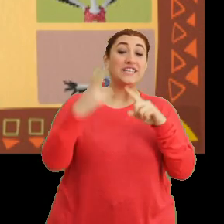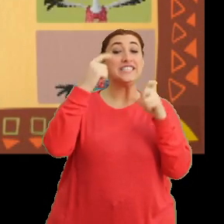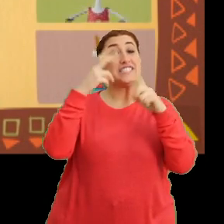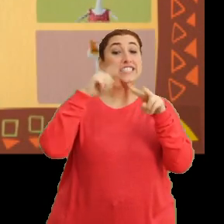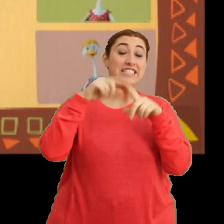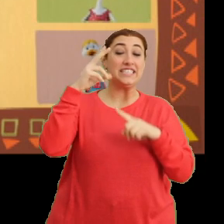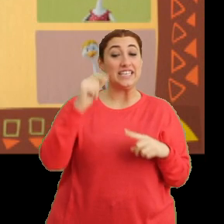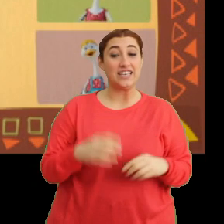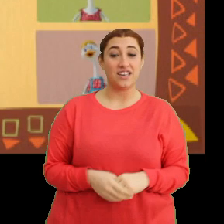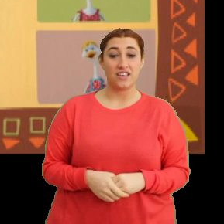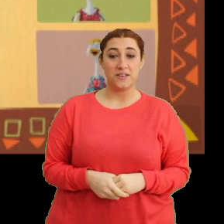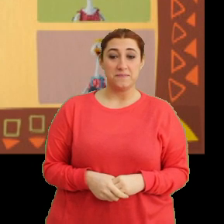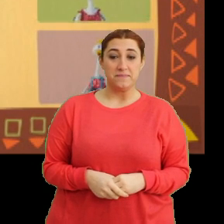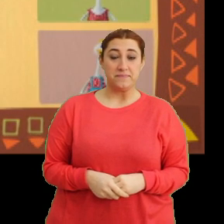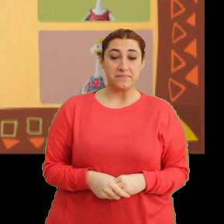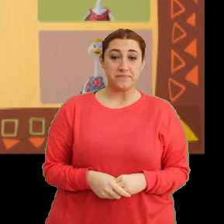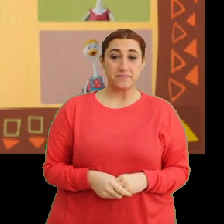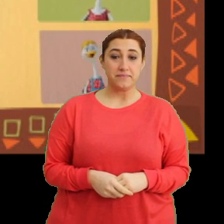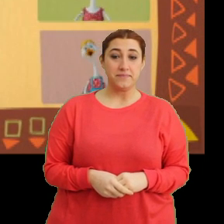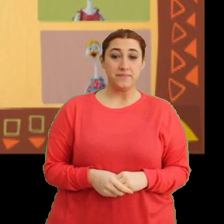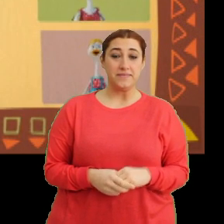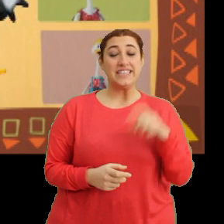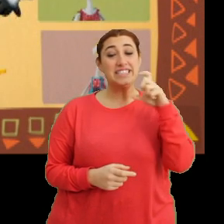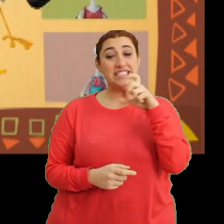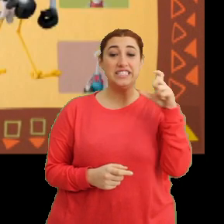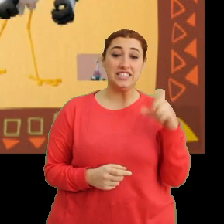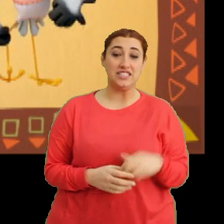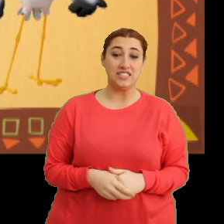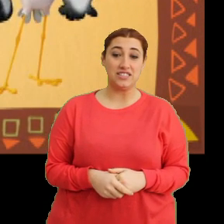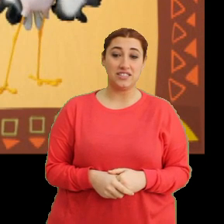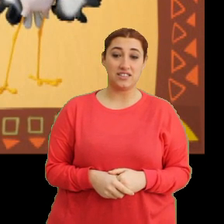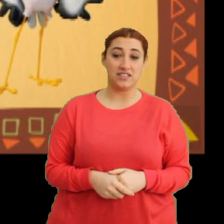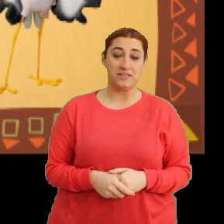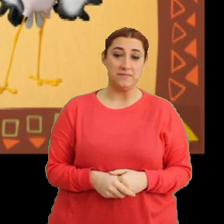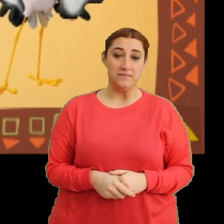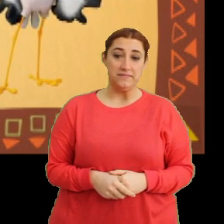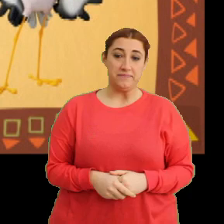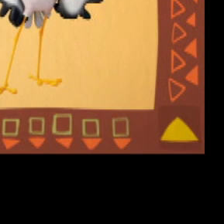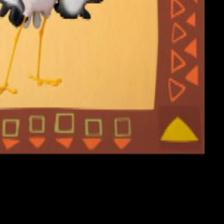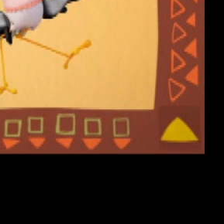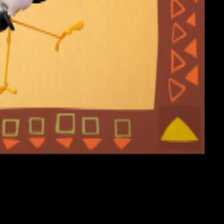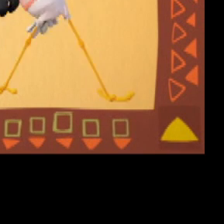“Cici cici Ciciki, cici cici Ciciki”